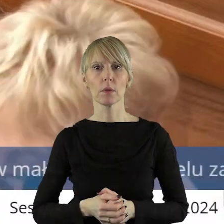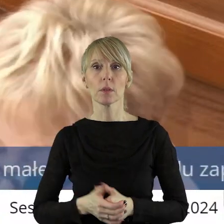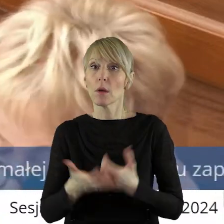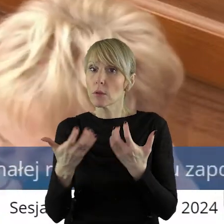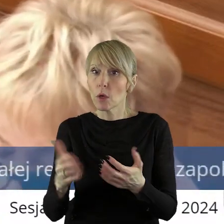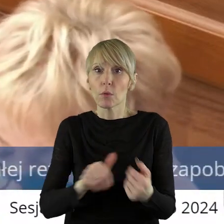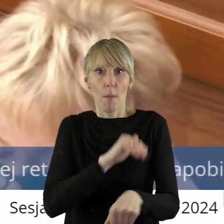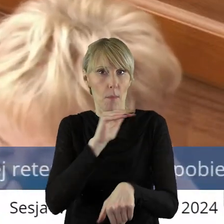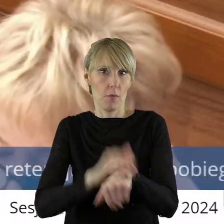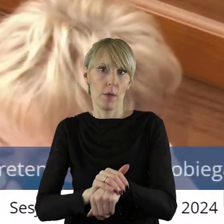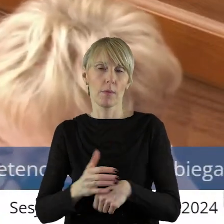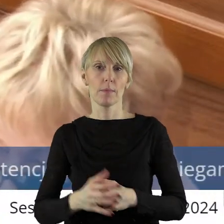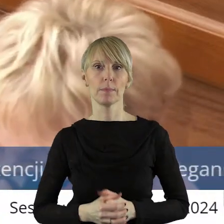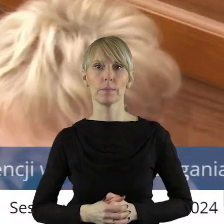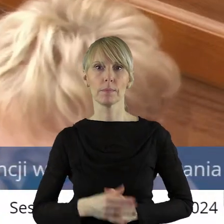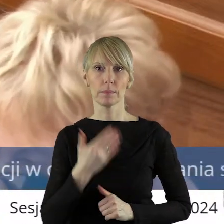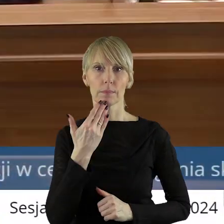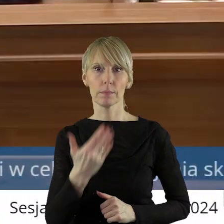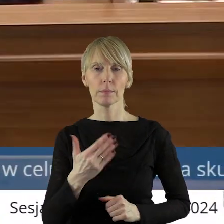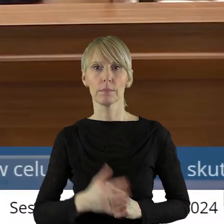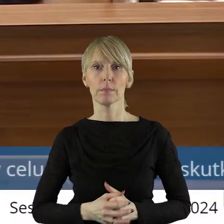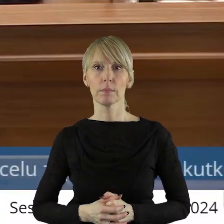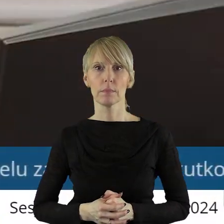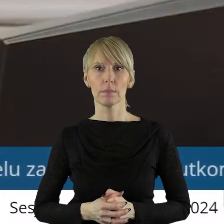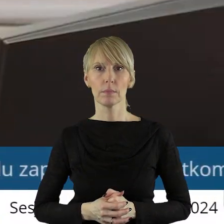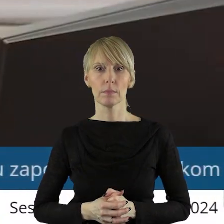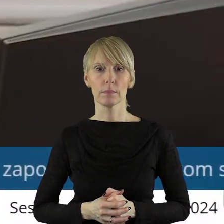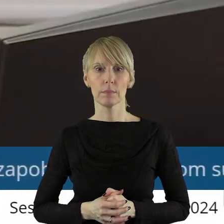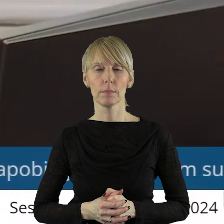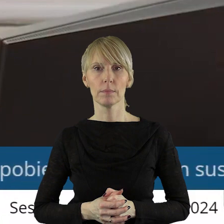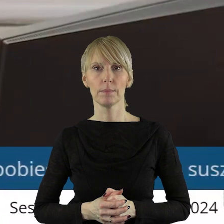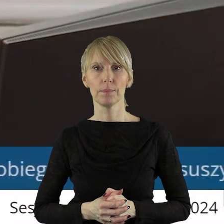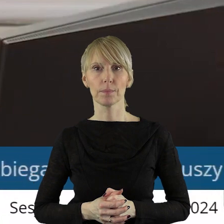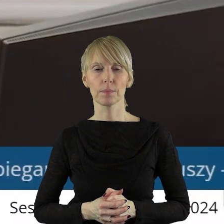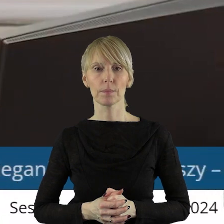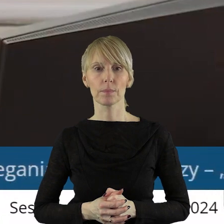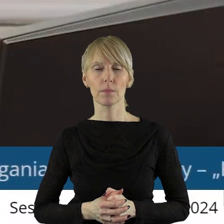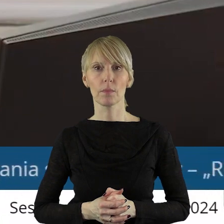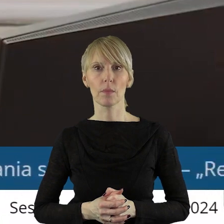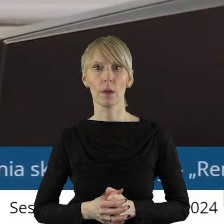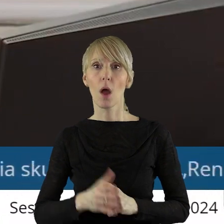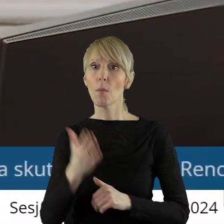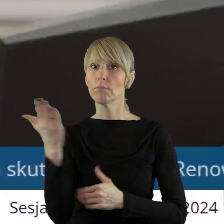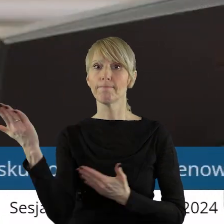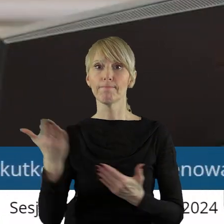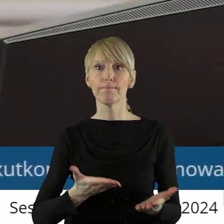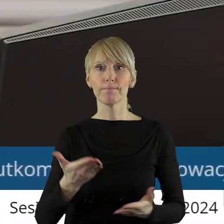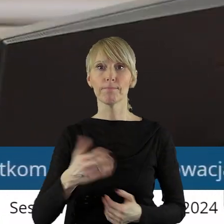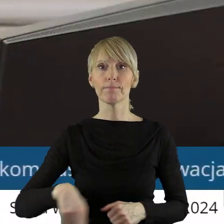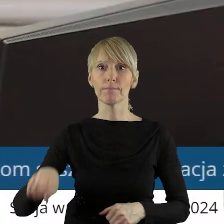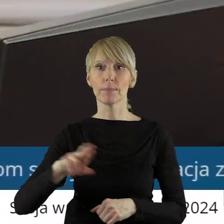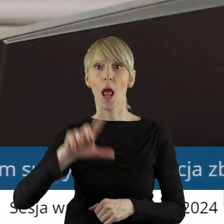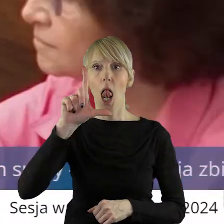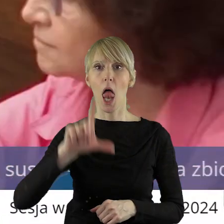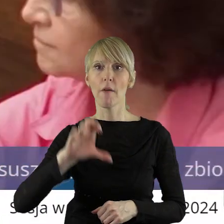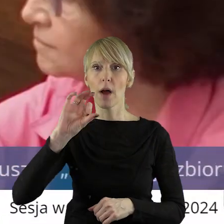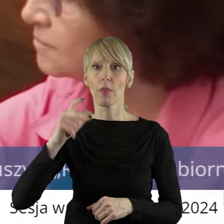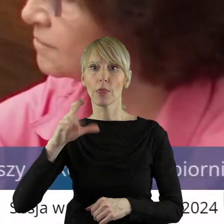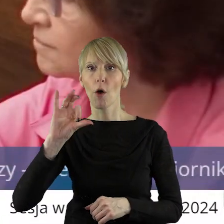Chciałem potwierdzić. Dziękuję. Dziękuję bardzo. Proszę bardzo pani radna Iwona Lewandowska.